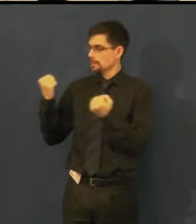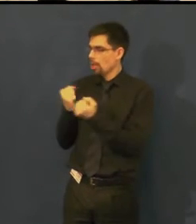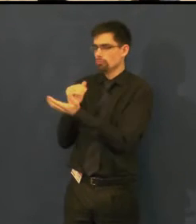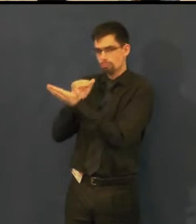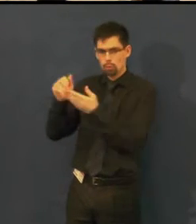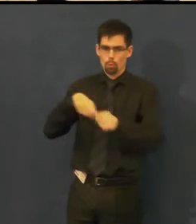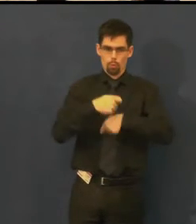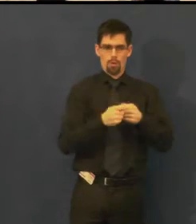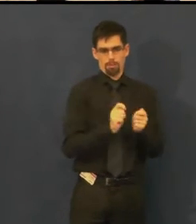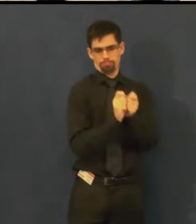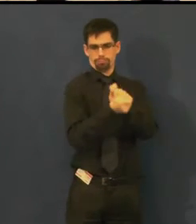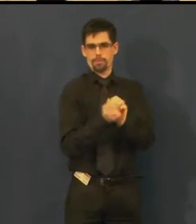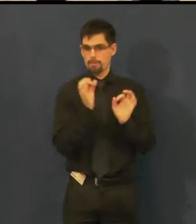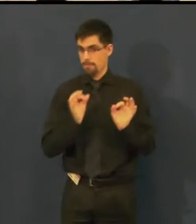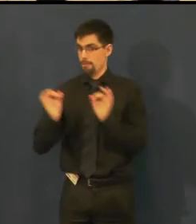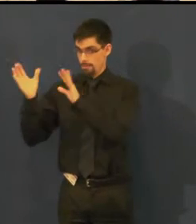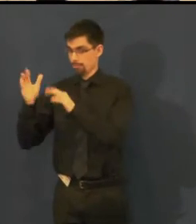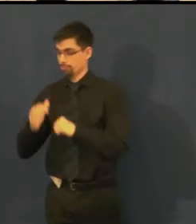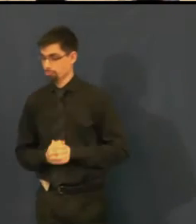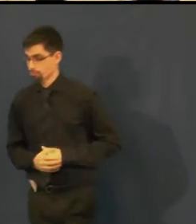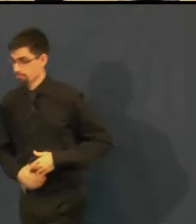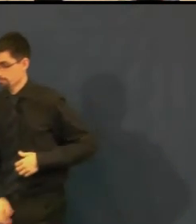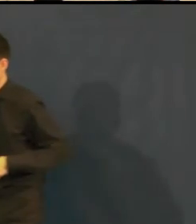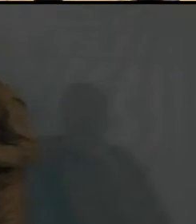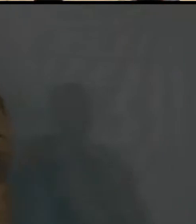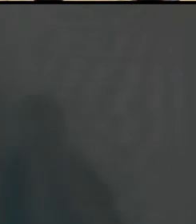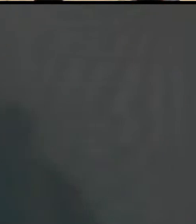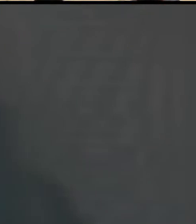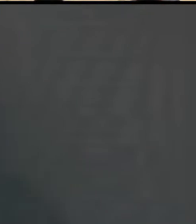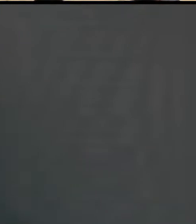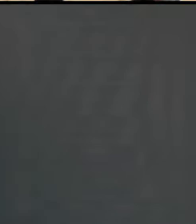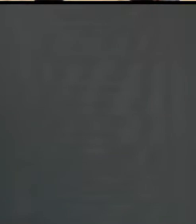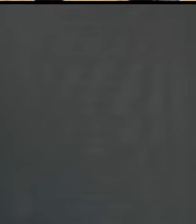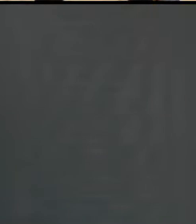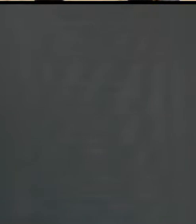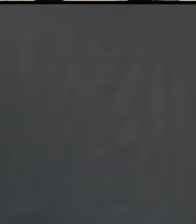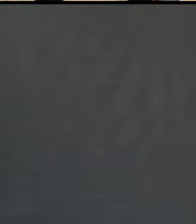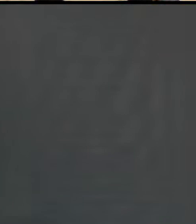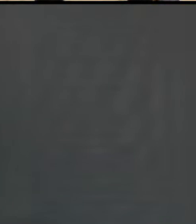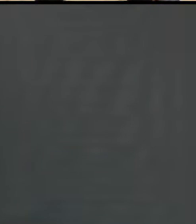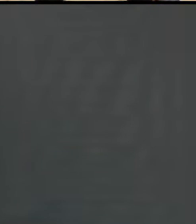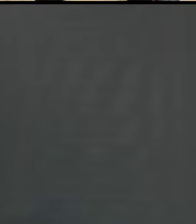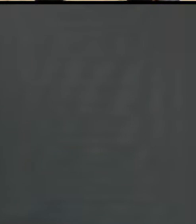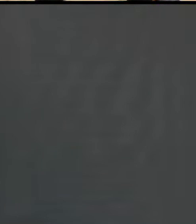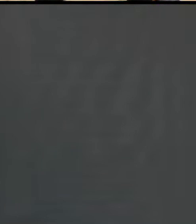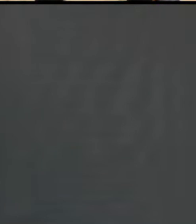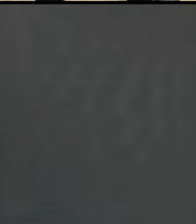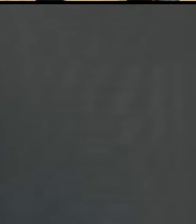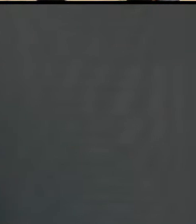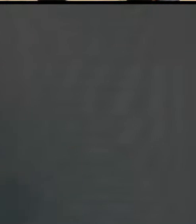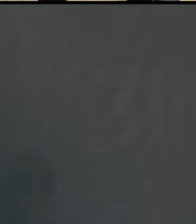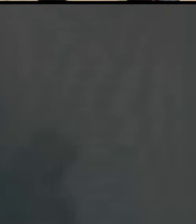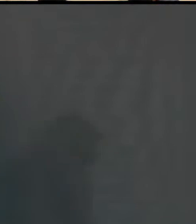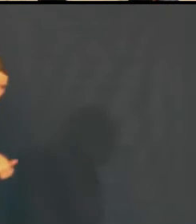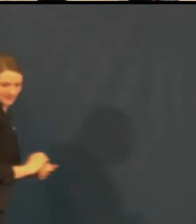Teď bychom vám asi pustili ukázku jedné takové videopozvánky.